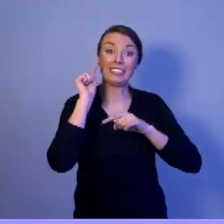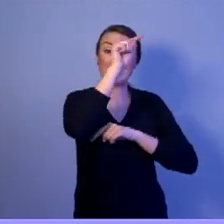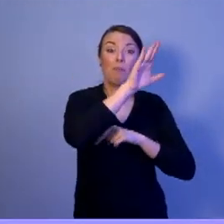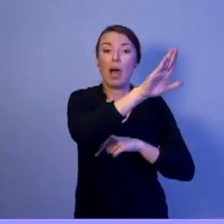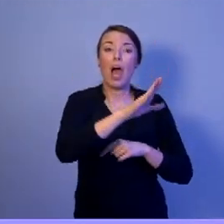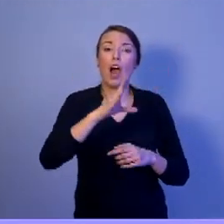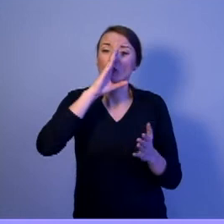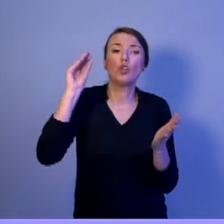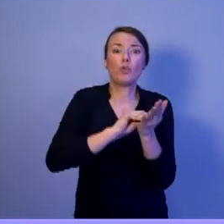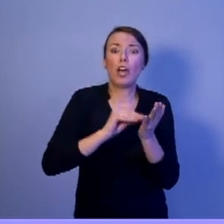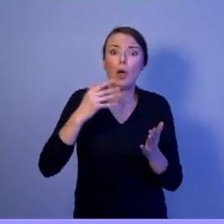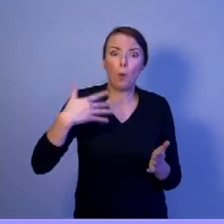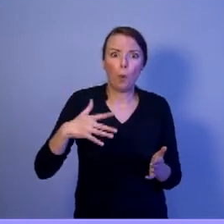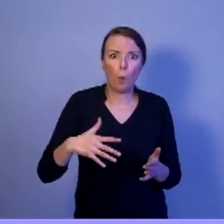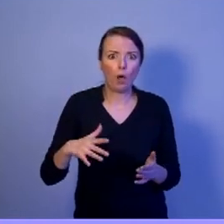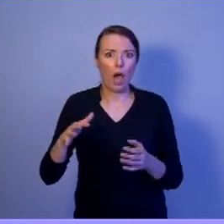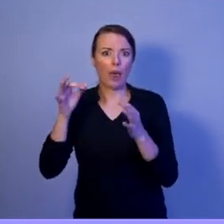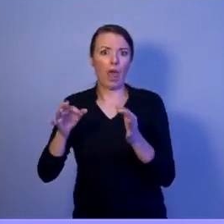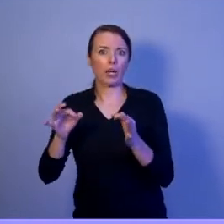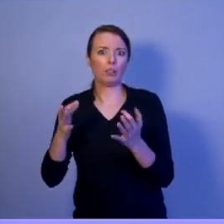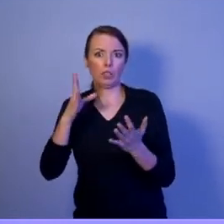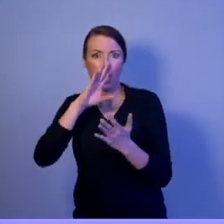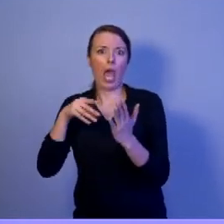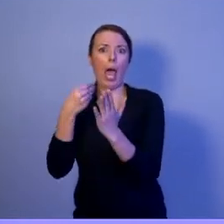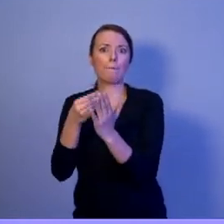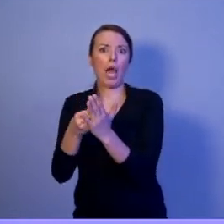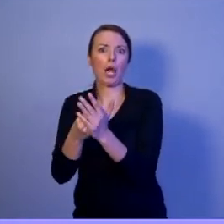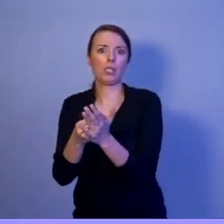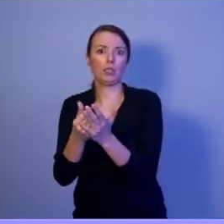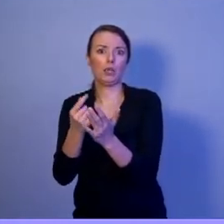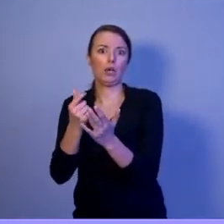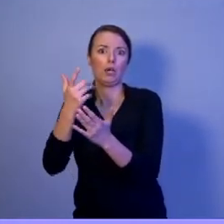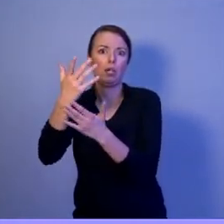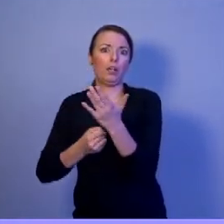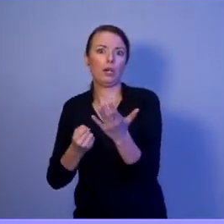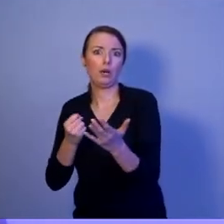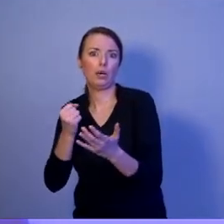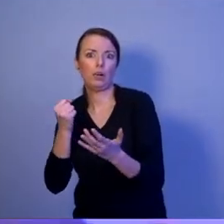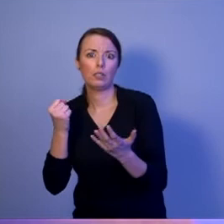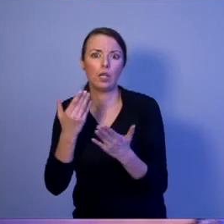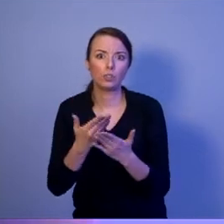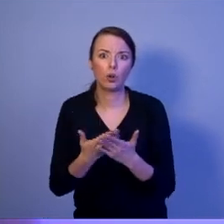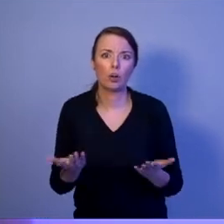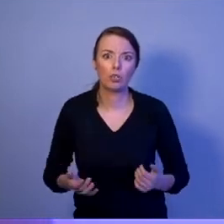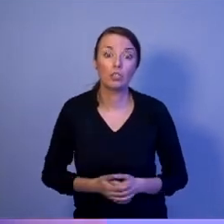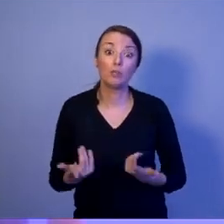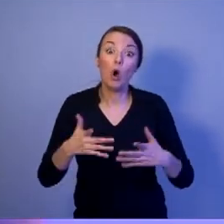dzisiaj pobiera świadczenie emerytalne. Dlaczego? Dlatego, że system - obecna władza